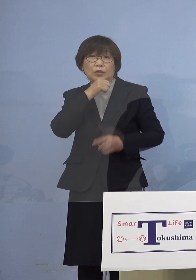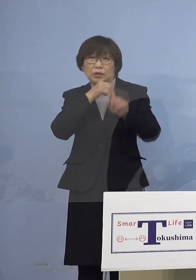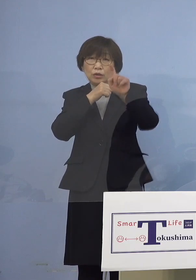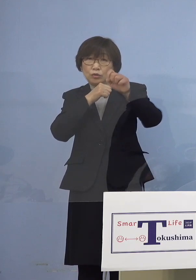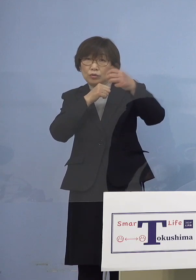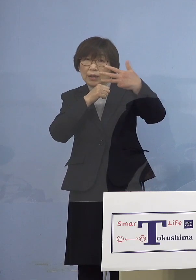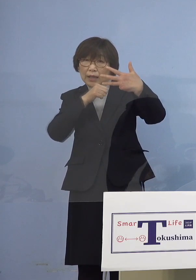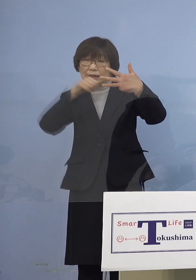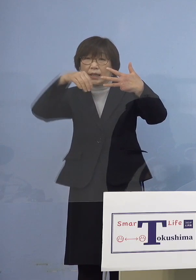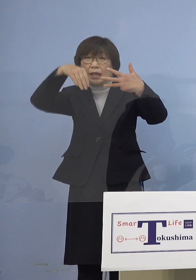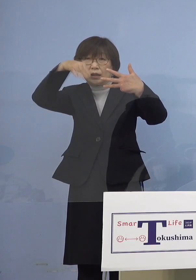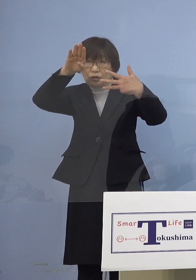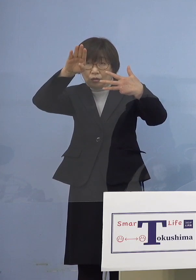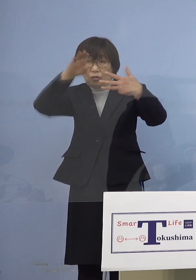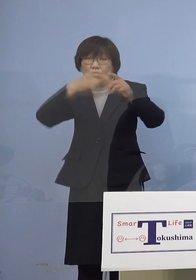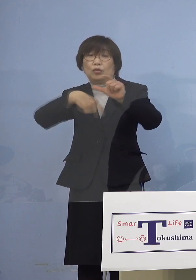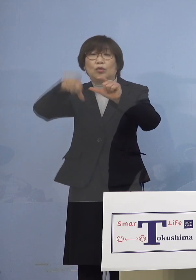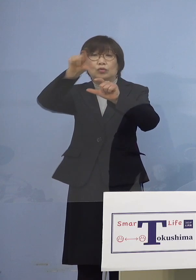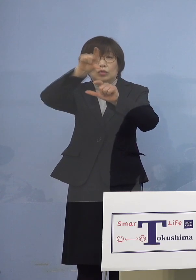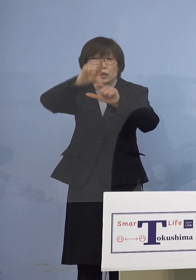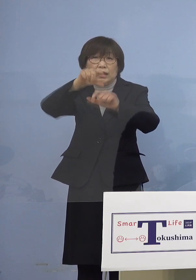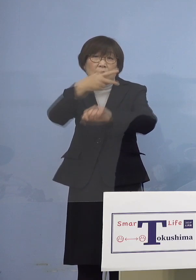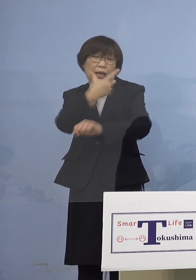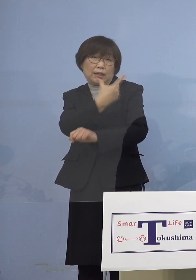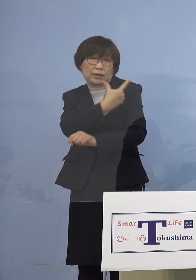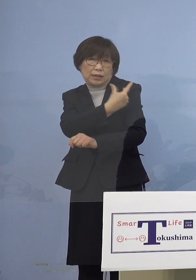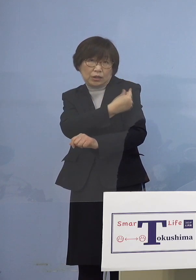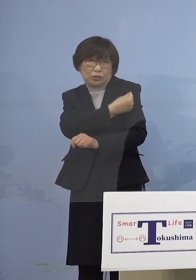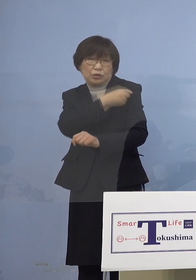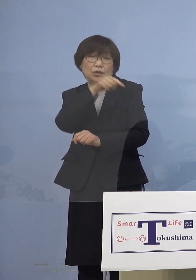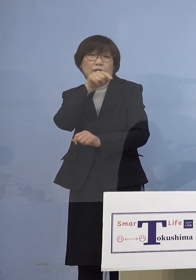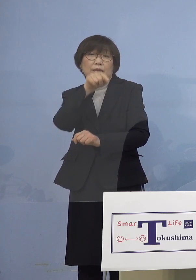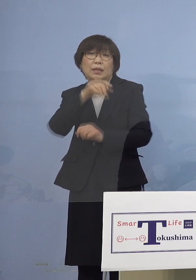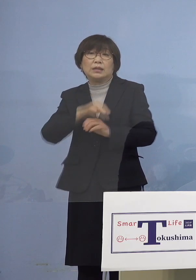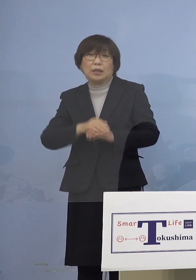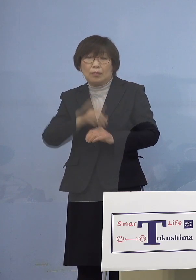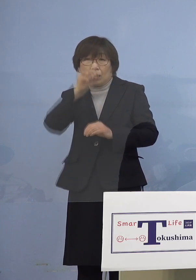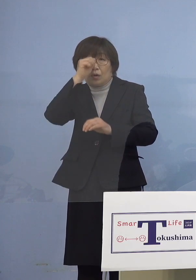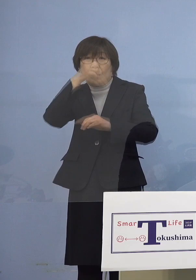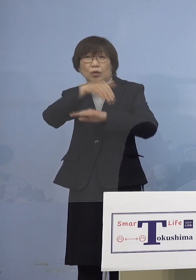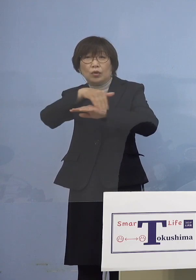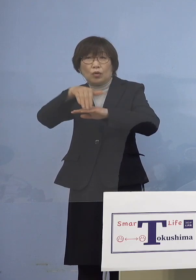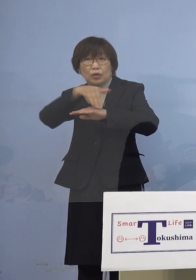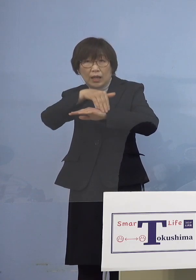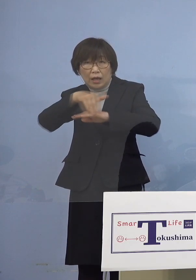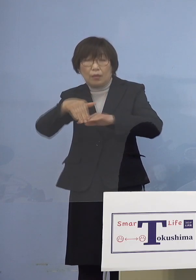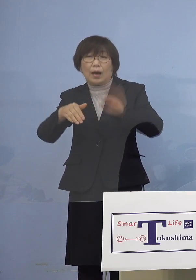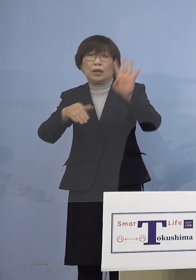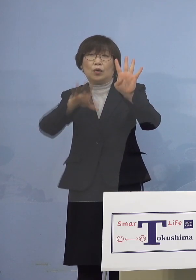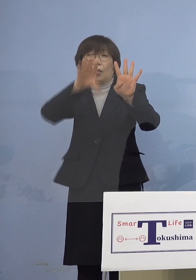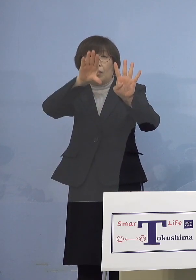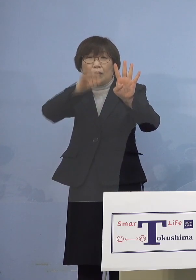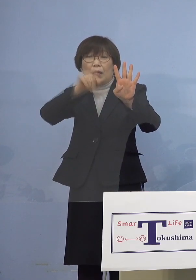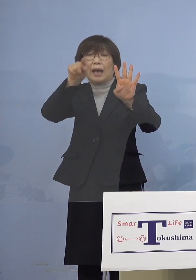追加接種につきましても予定では 4万人を予定しているところでありますが